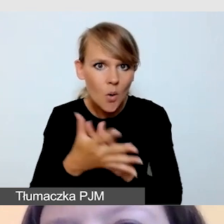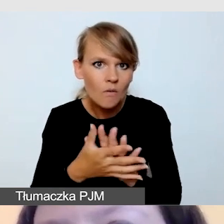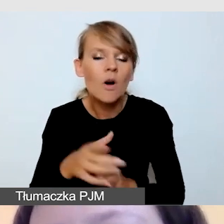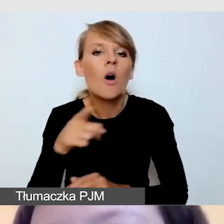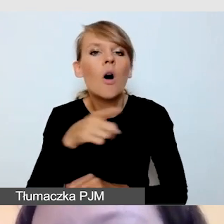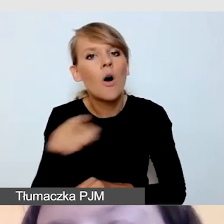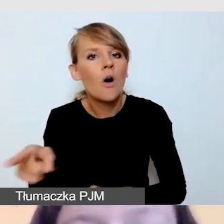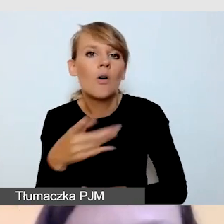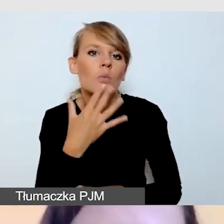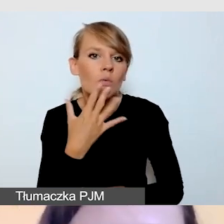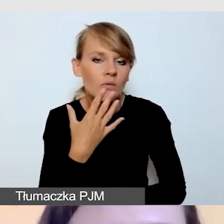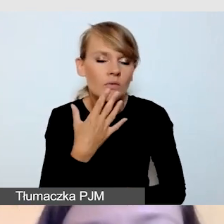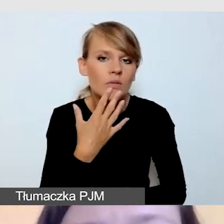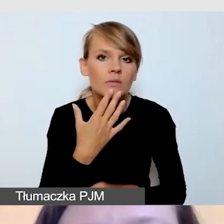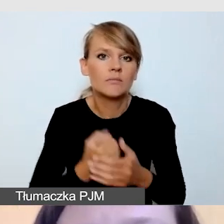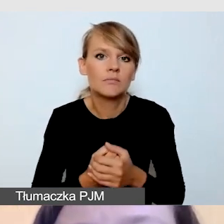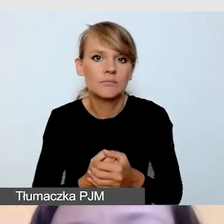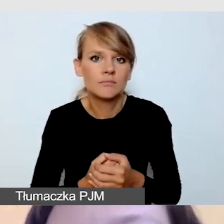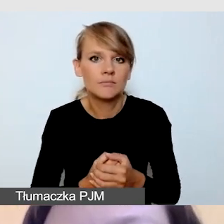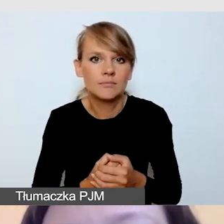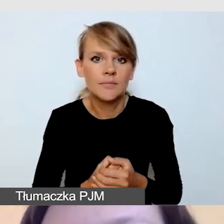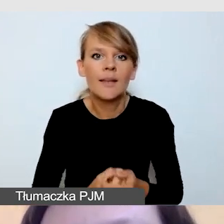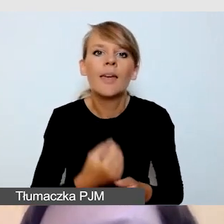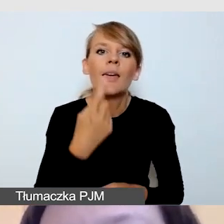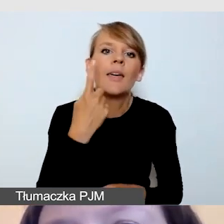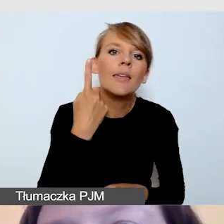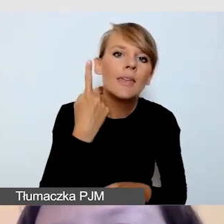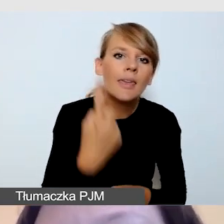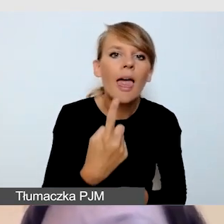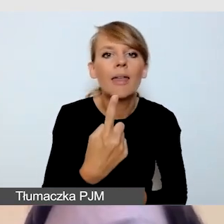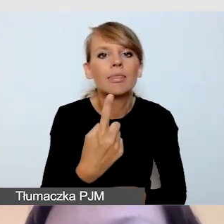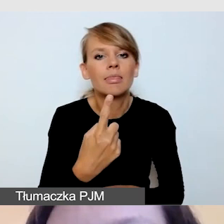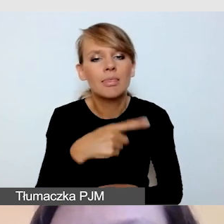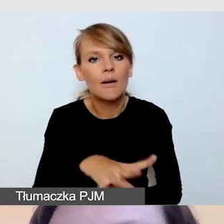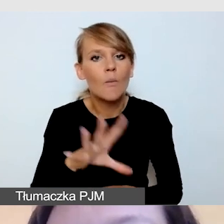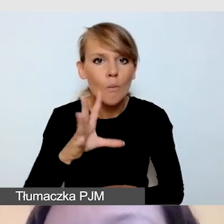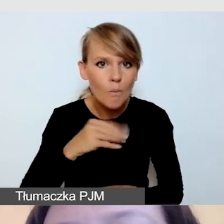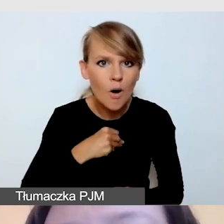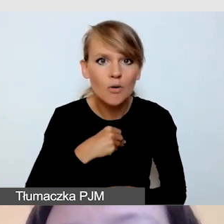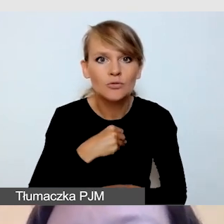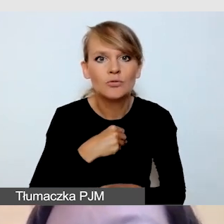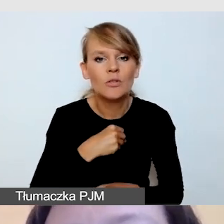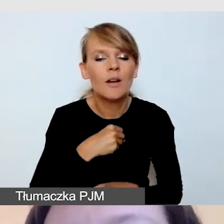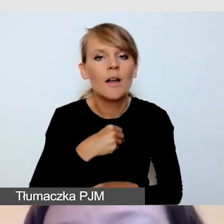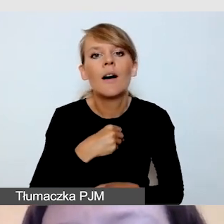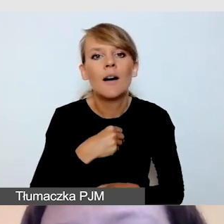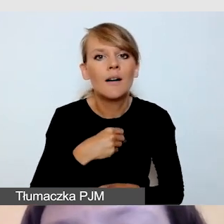że jedyną biżuterią jaka może być na dłoniach tłumacza,